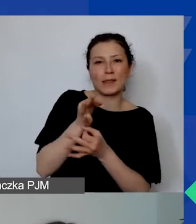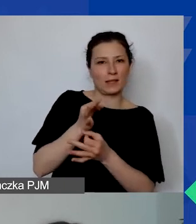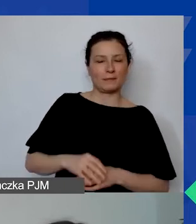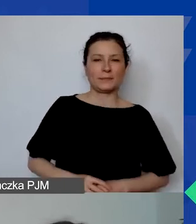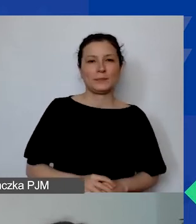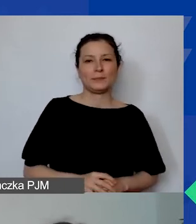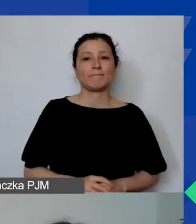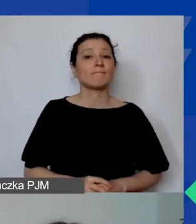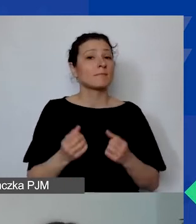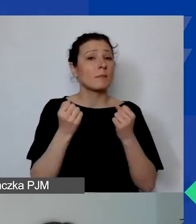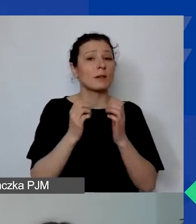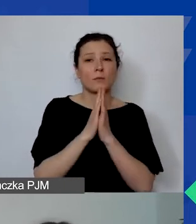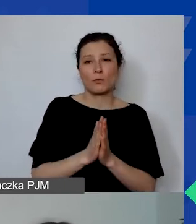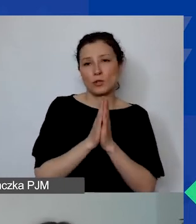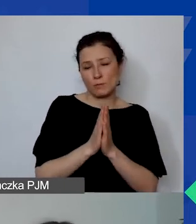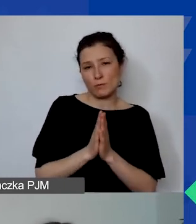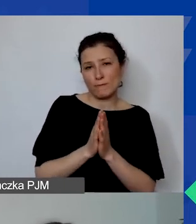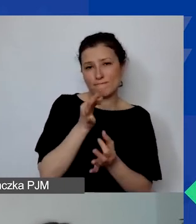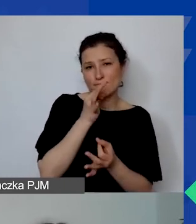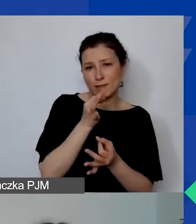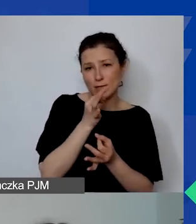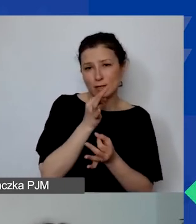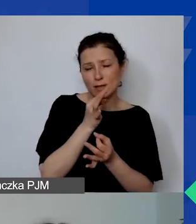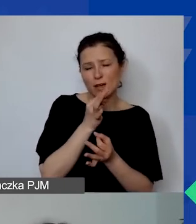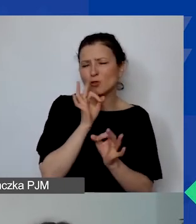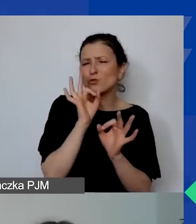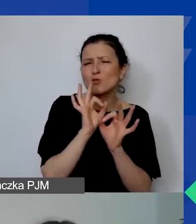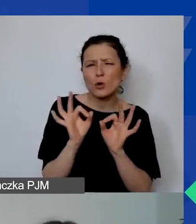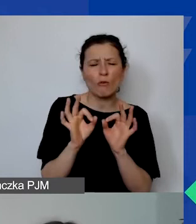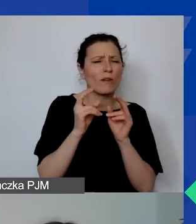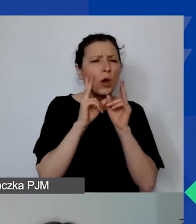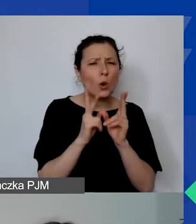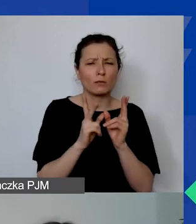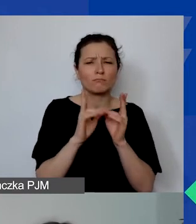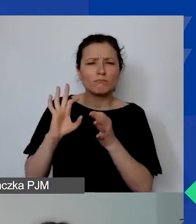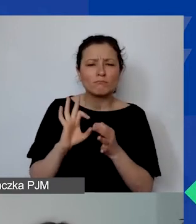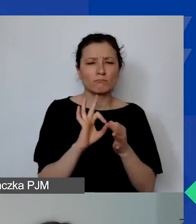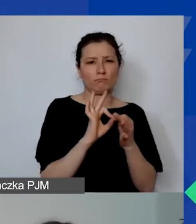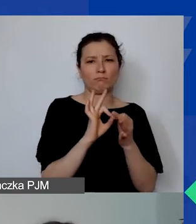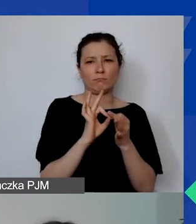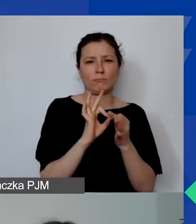Bardzo prosimy, by te pytania, które są bardzo szczegółowe, takie, które dotyczą już konkretnych zagadnień